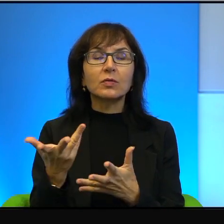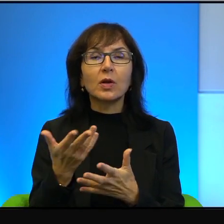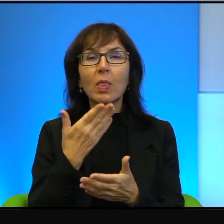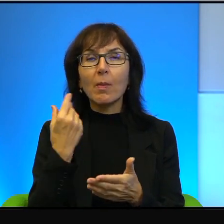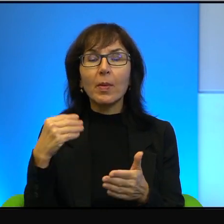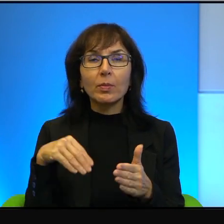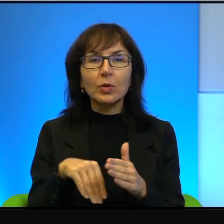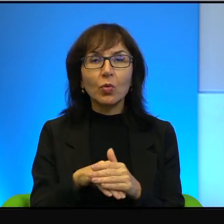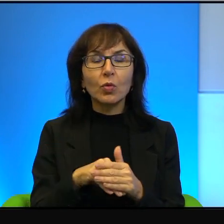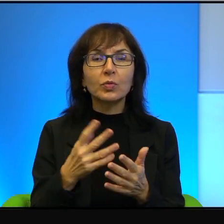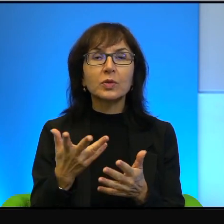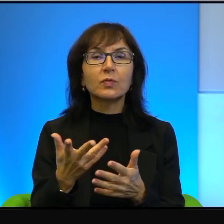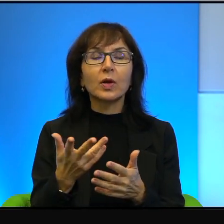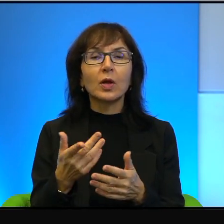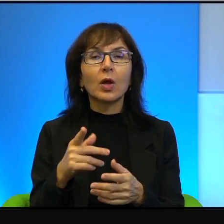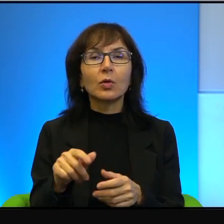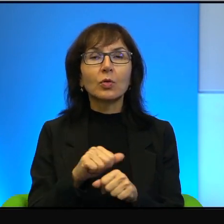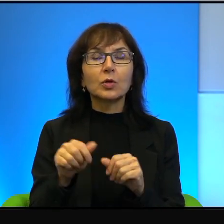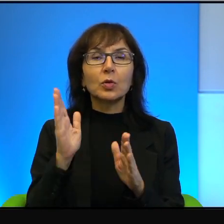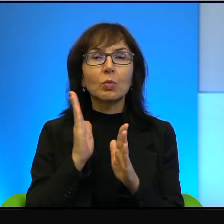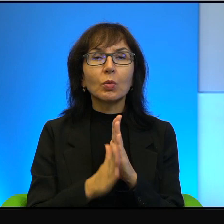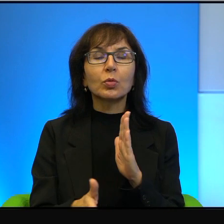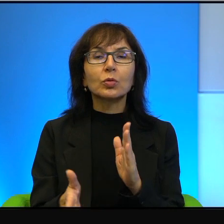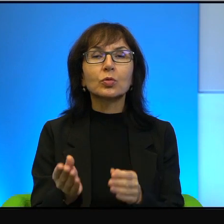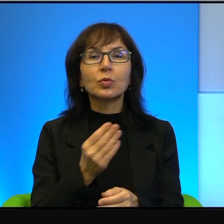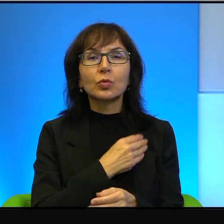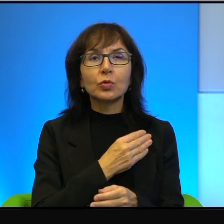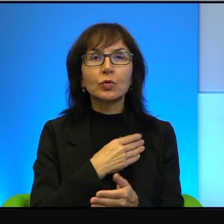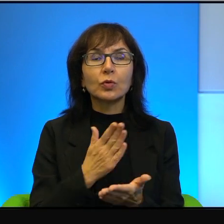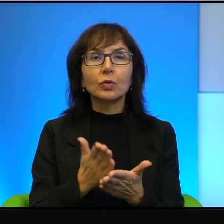wie Pani wyrachowania, tu jest po prostu szczerość i tylko szczerość.